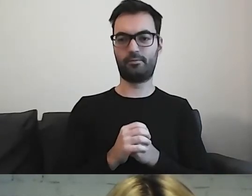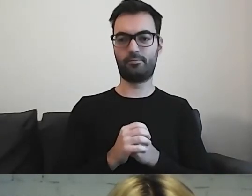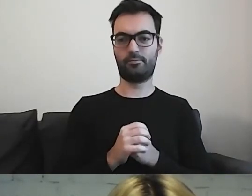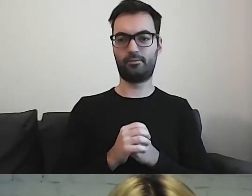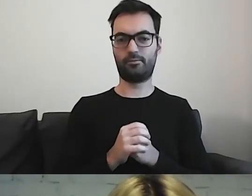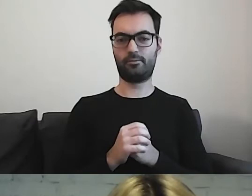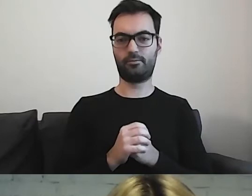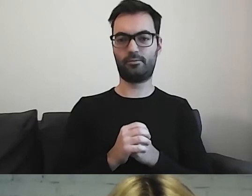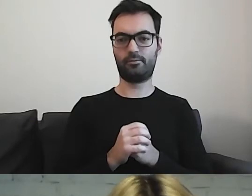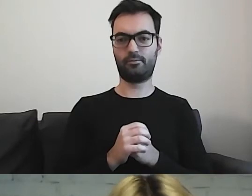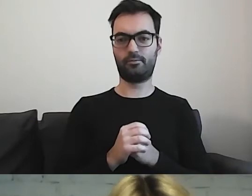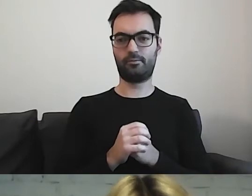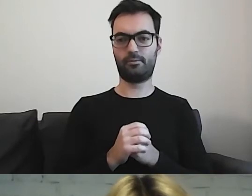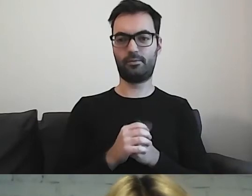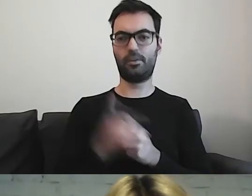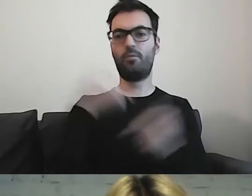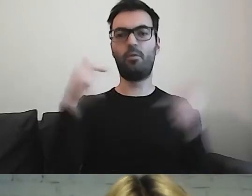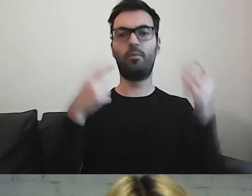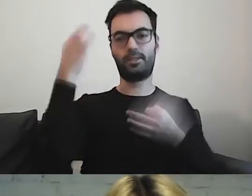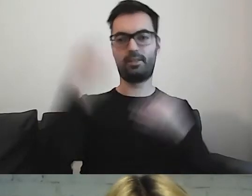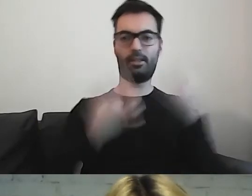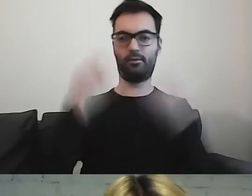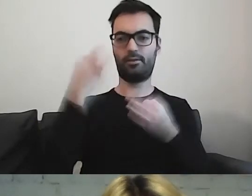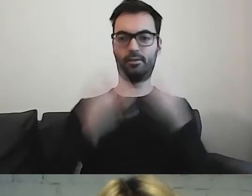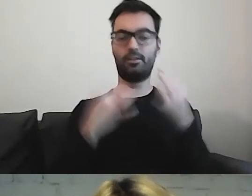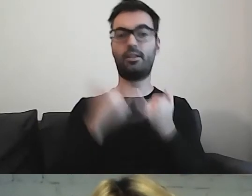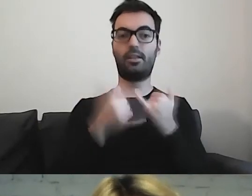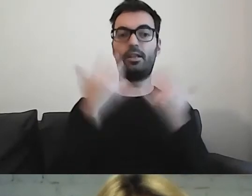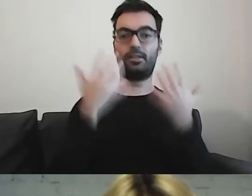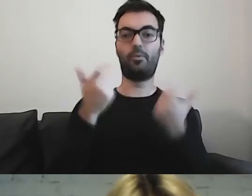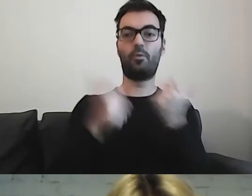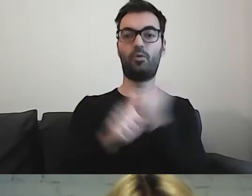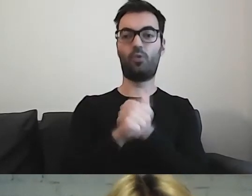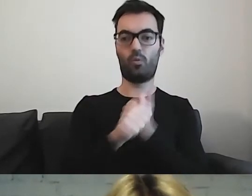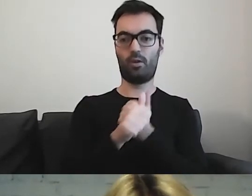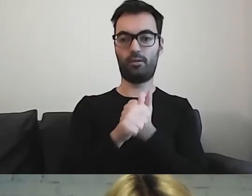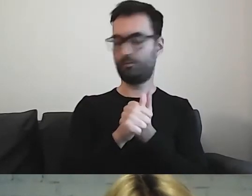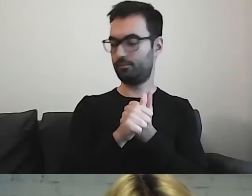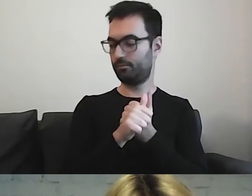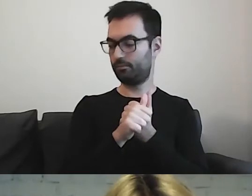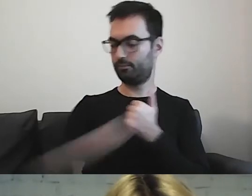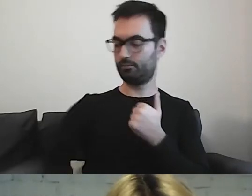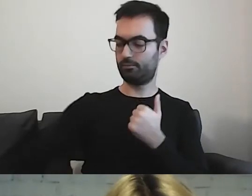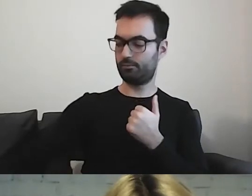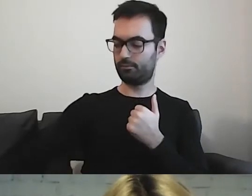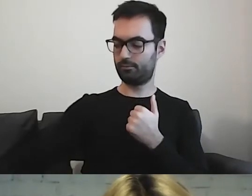Powinniśmy się zastanowić. Jeżeli chcemy tworzyć dokumenty, z których ma korzystać każdy obywatel -